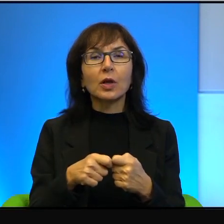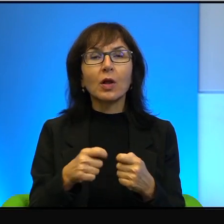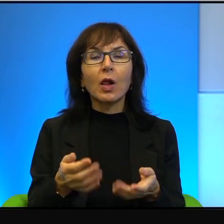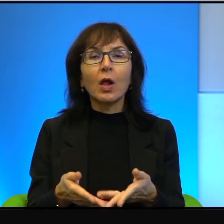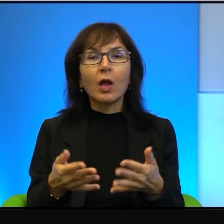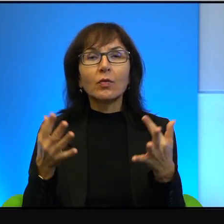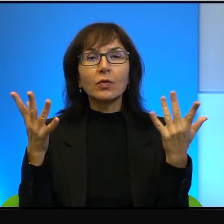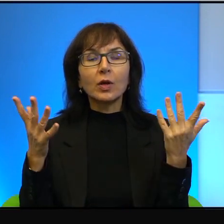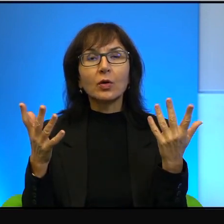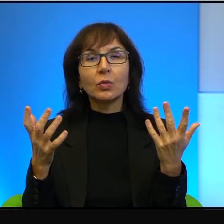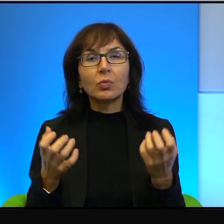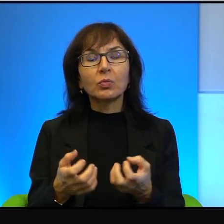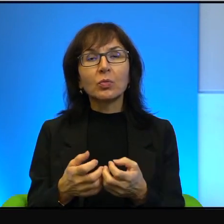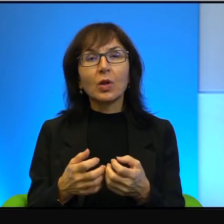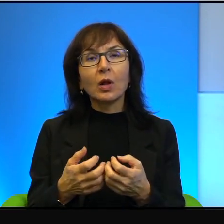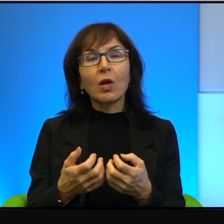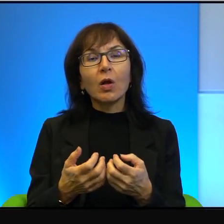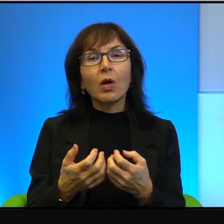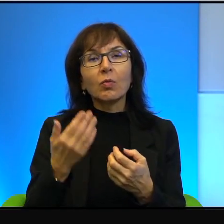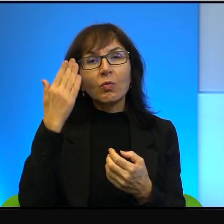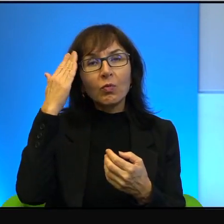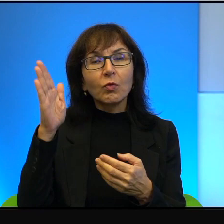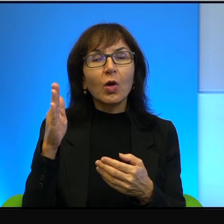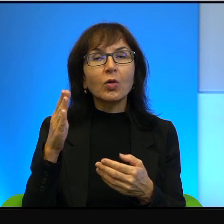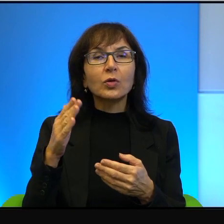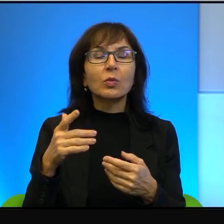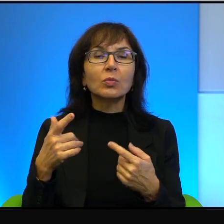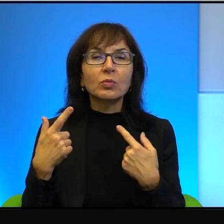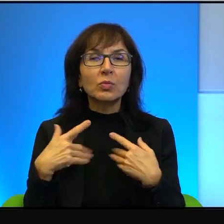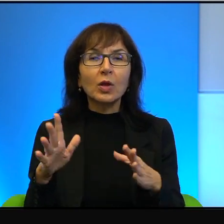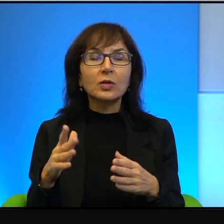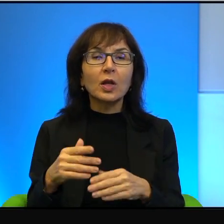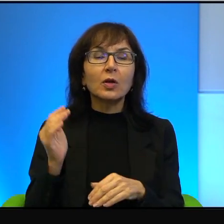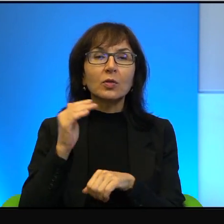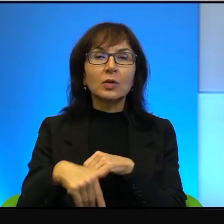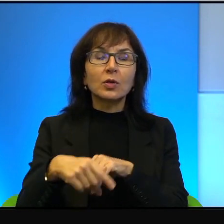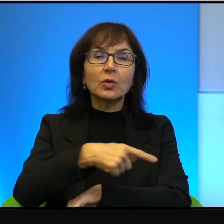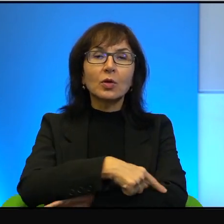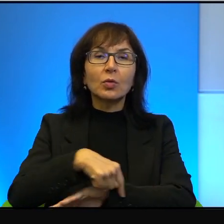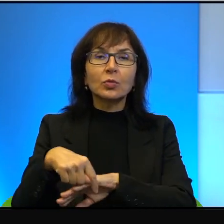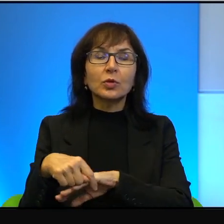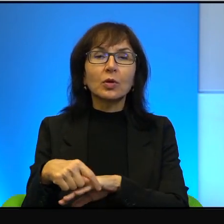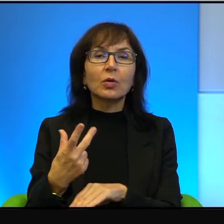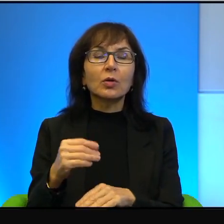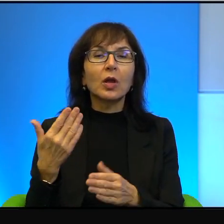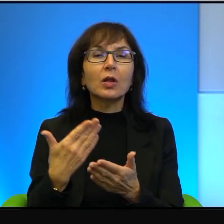by się odwróciło plecami od zachodniego brzegu. Nie tylko dlatego, że to jest już nudne,